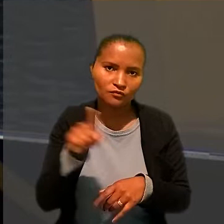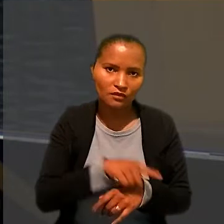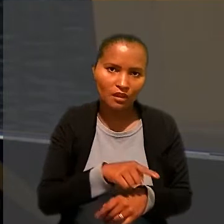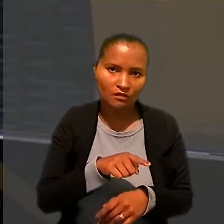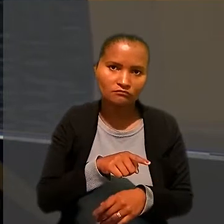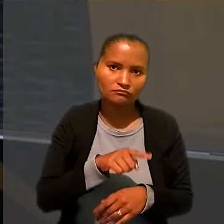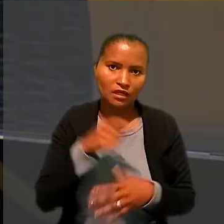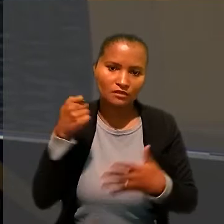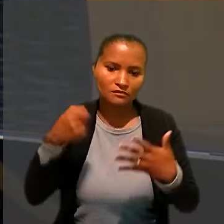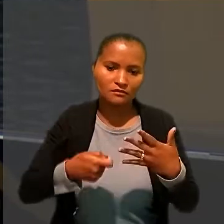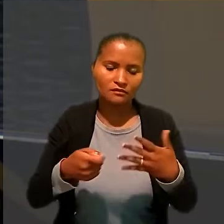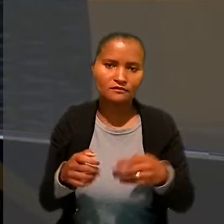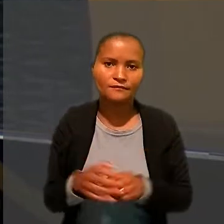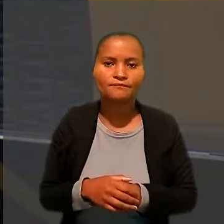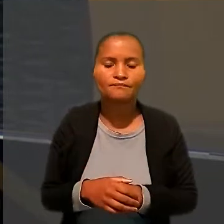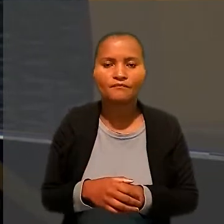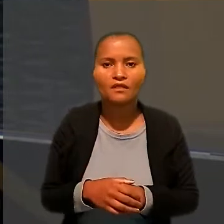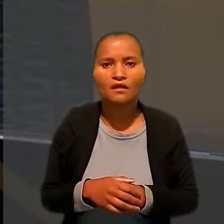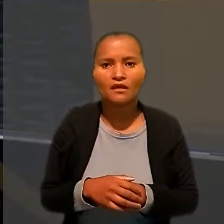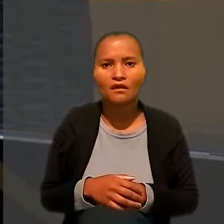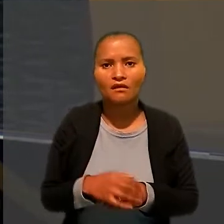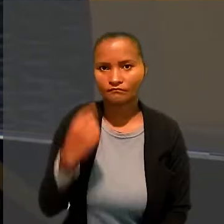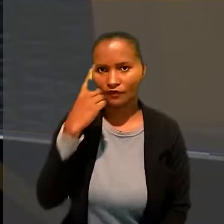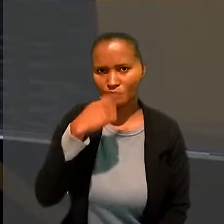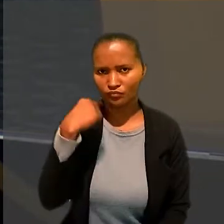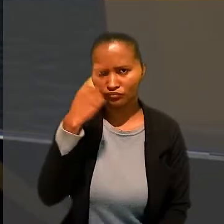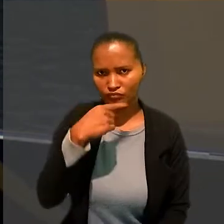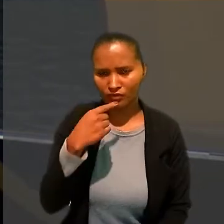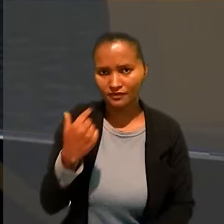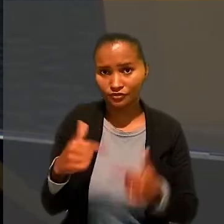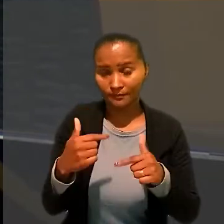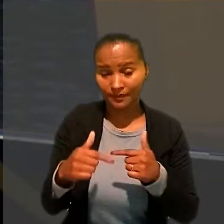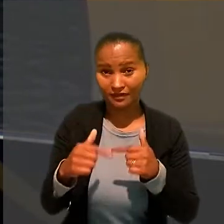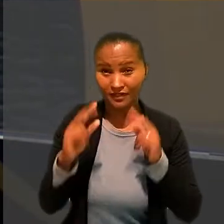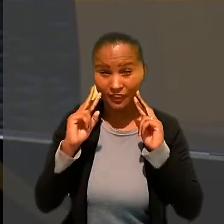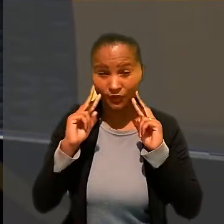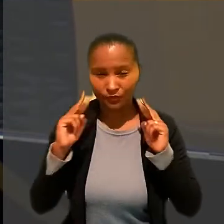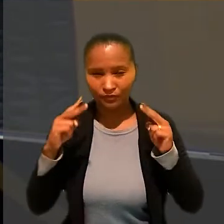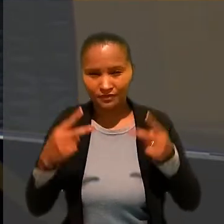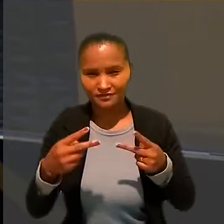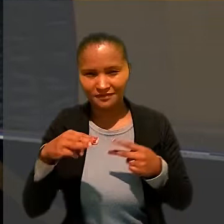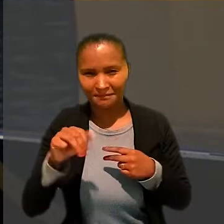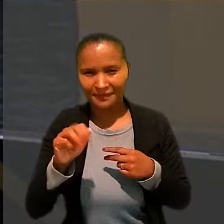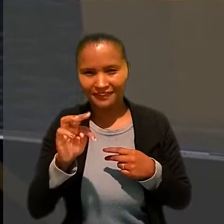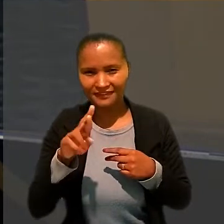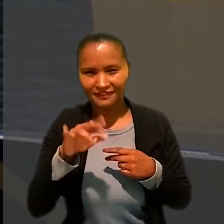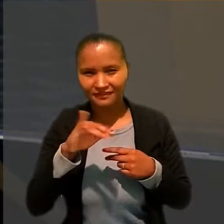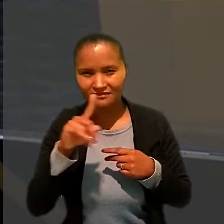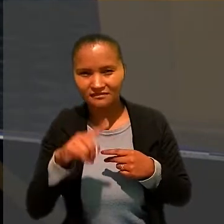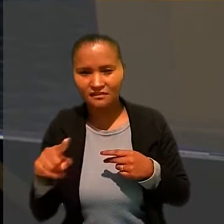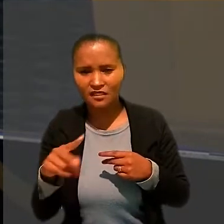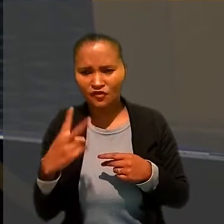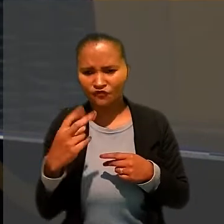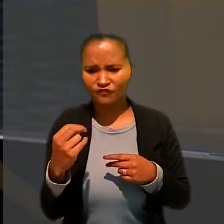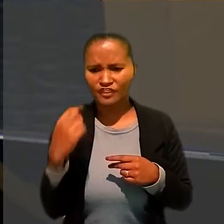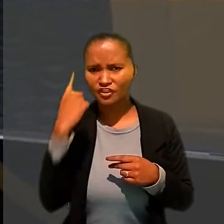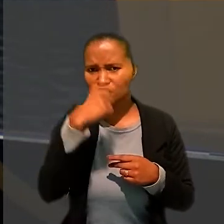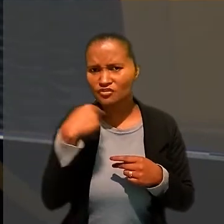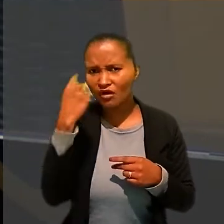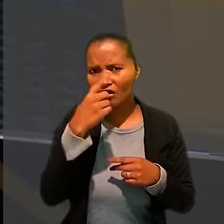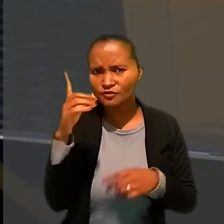"A jornada de trabalho reconhecida na ação matriz 20 horas diárias, por um período de três anos e seis meses,